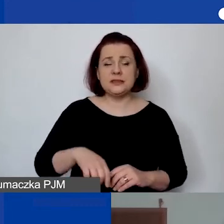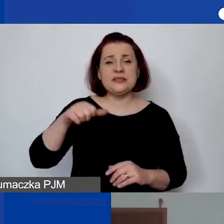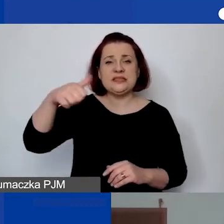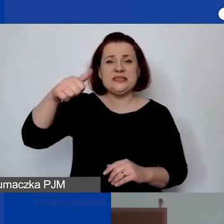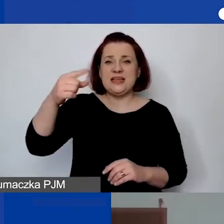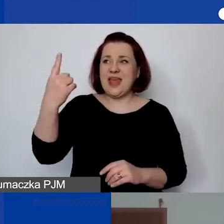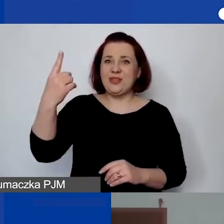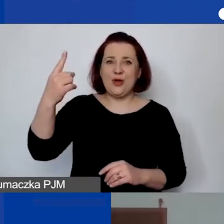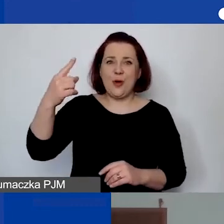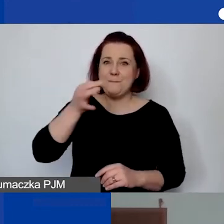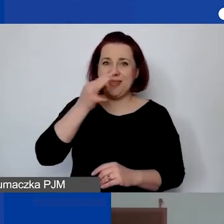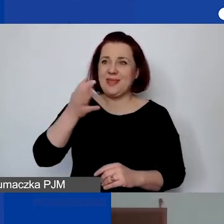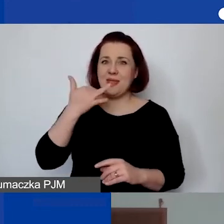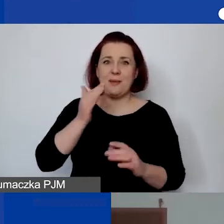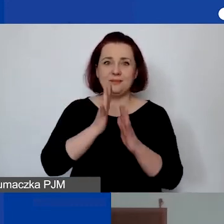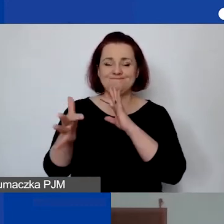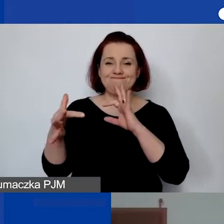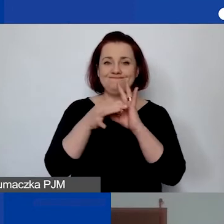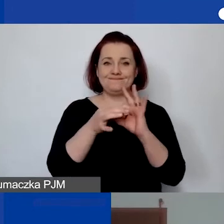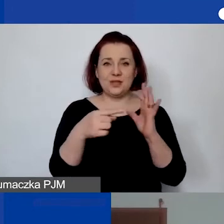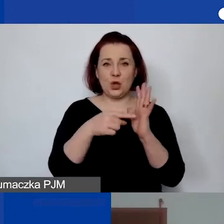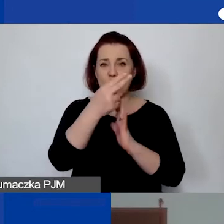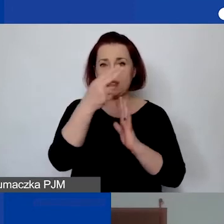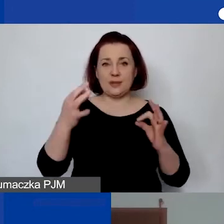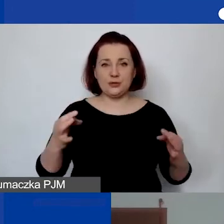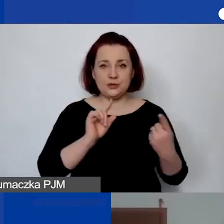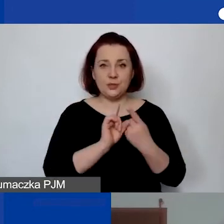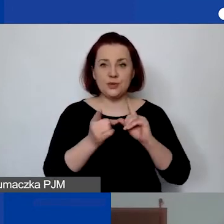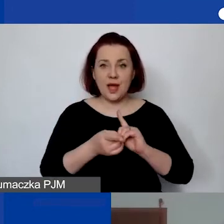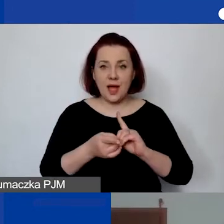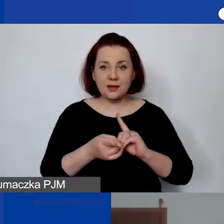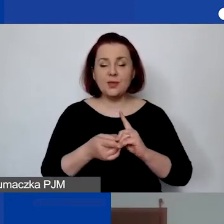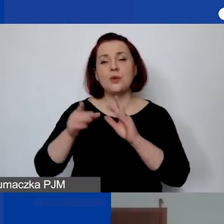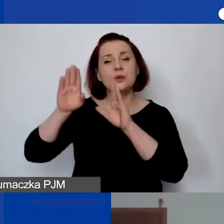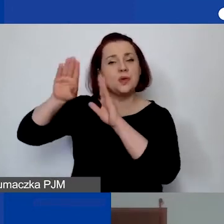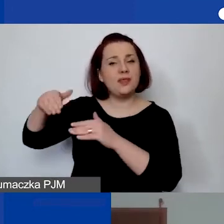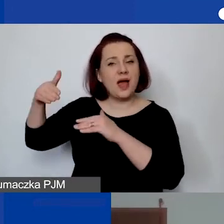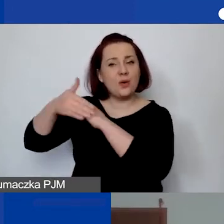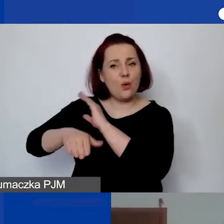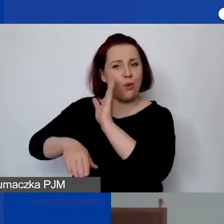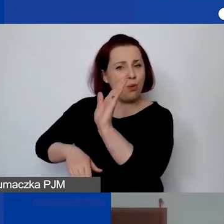które nie dotyczy bezpośrednio tematu dzisiejszego spotkania, więc zostawiam je na koniec.